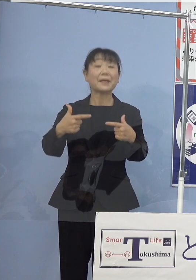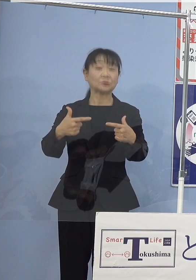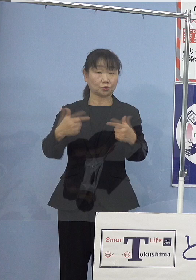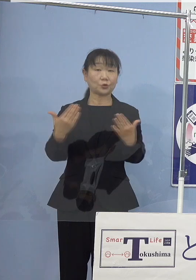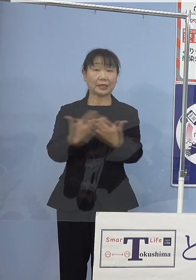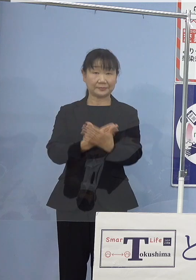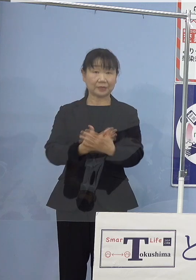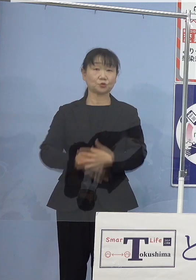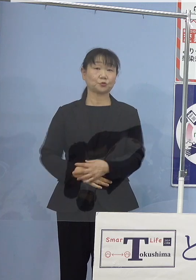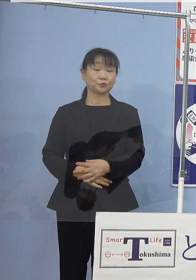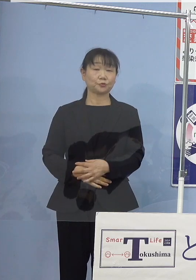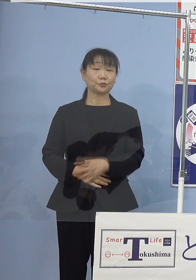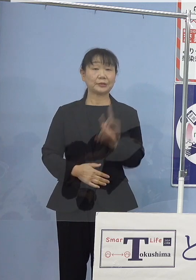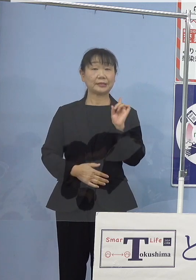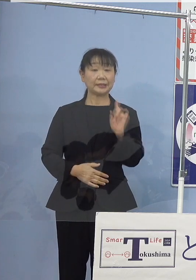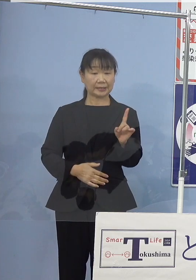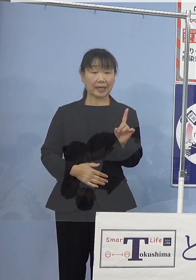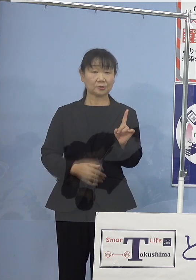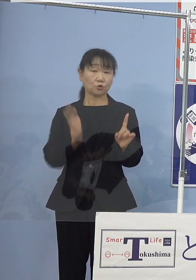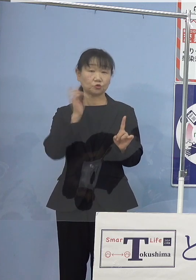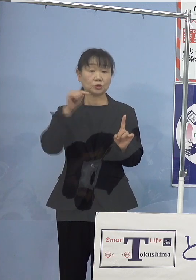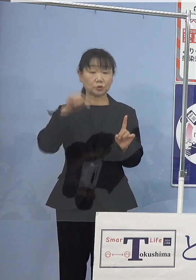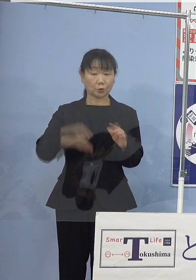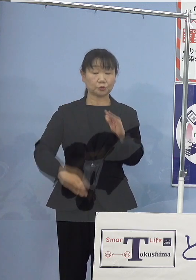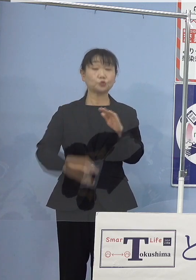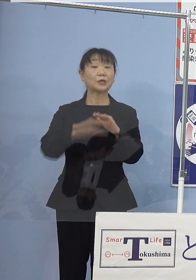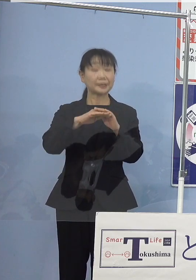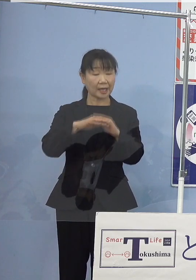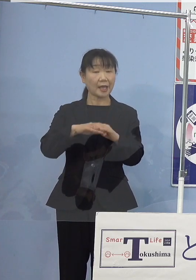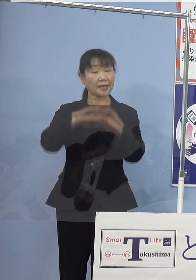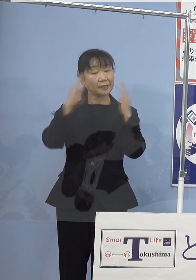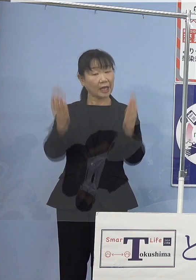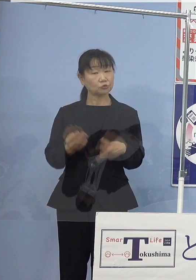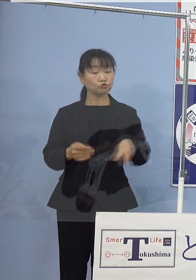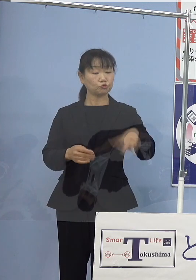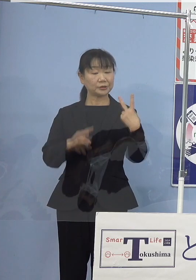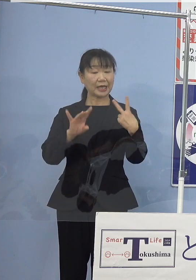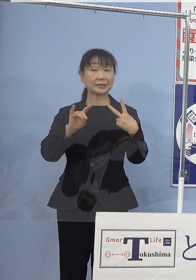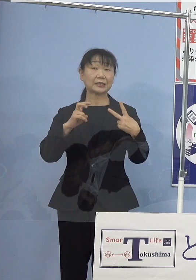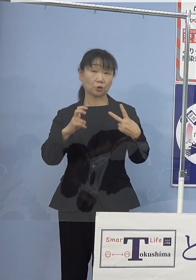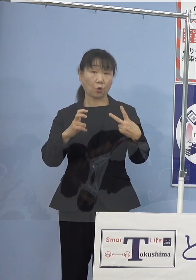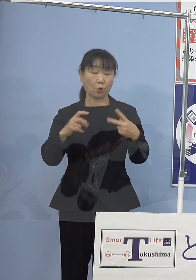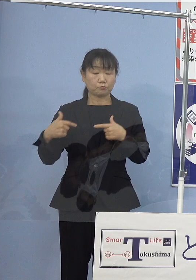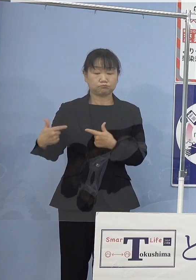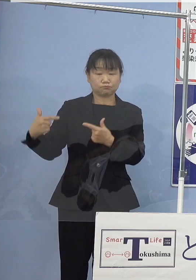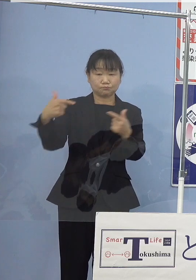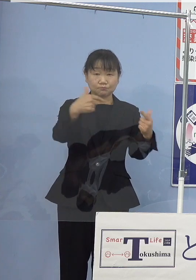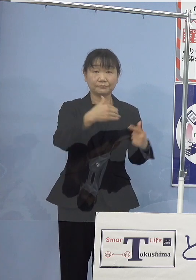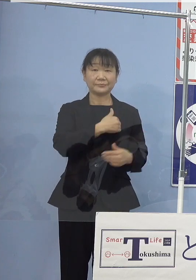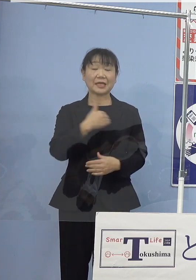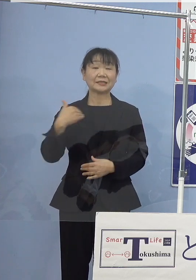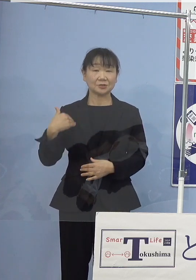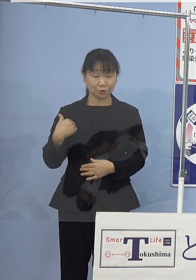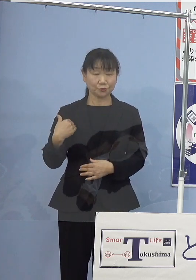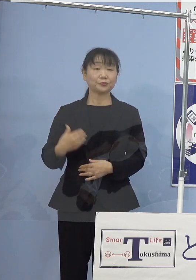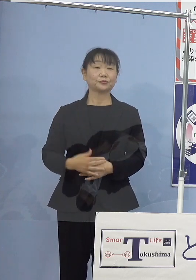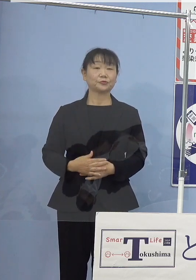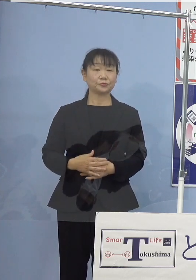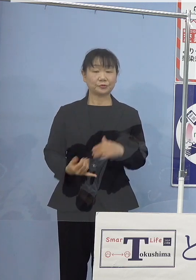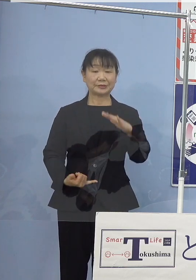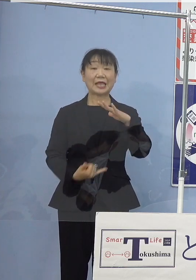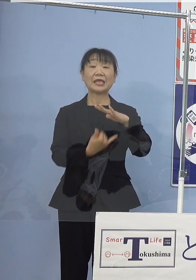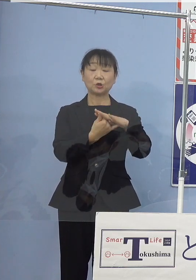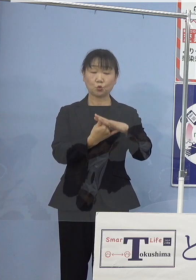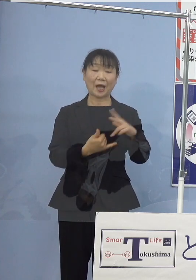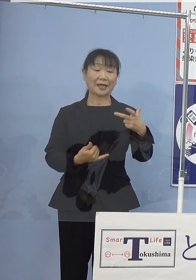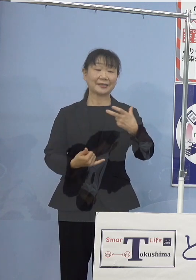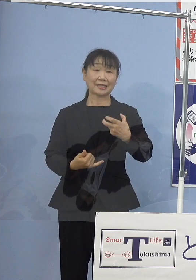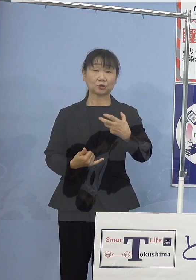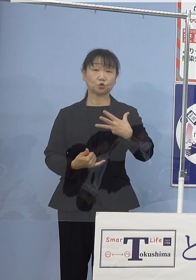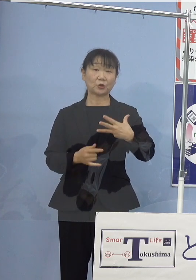1回の水素充填で約200km走行が可能 定員は78名